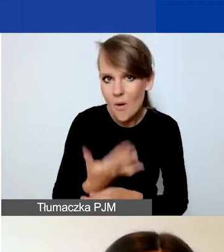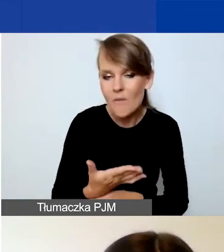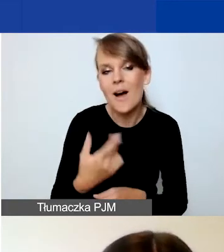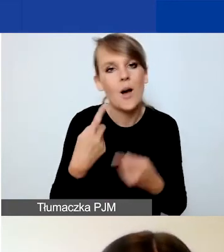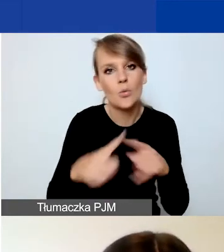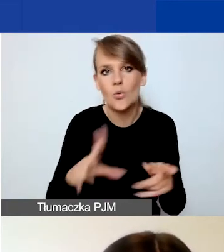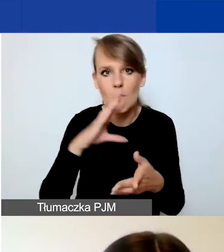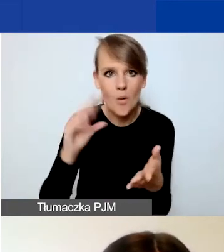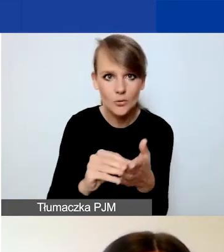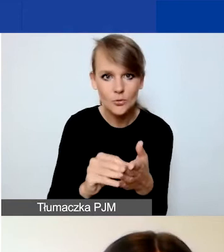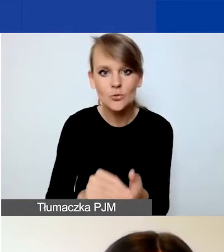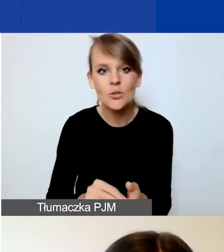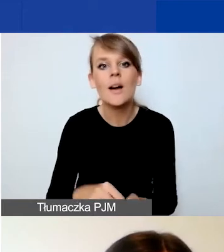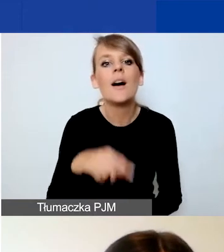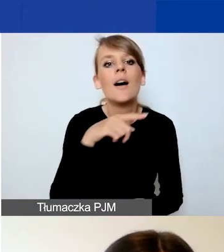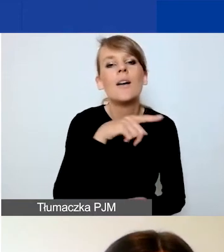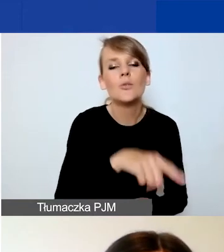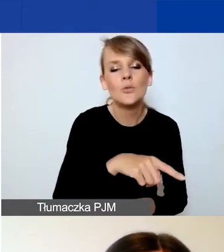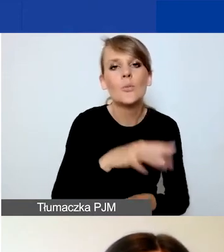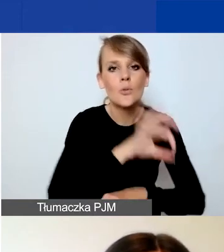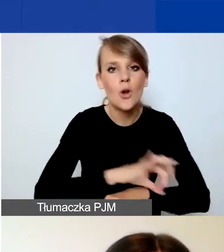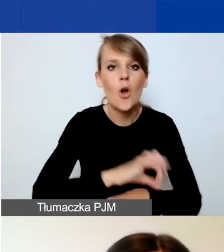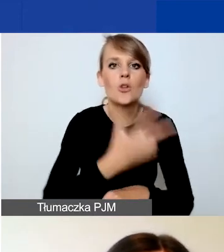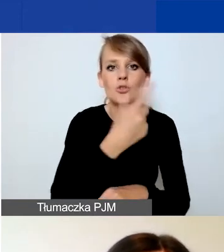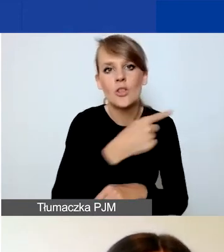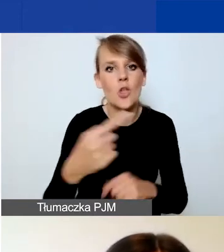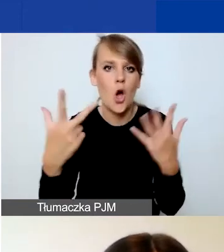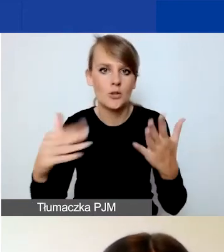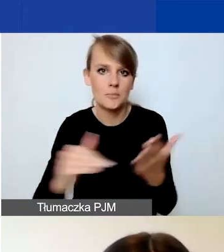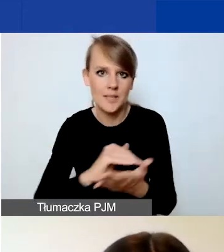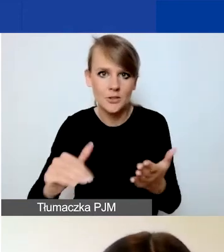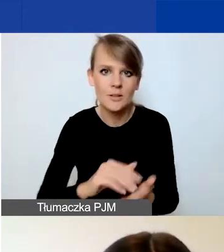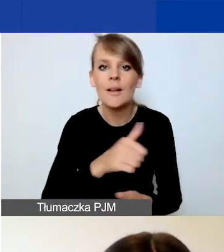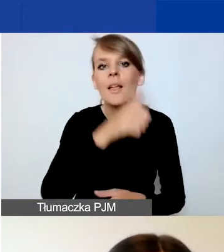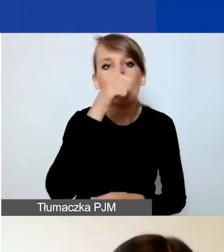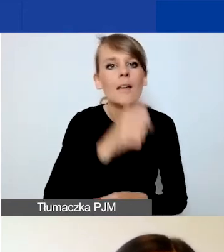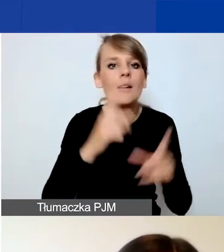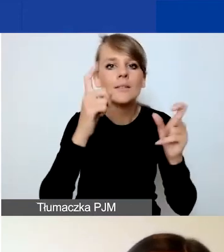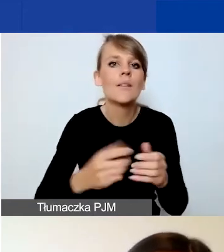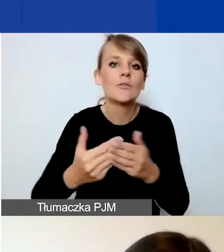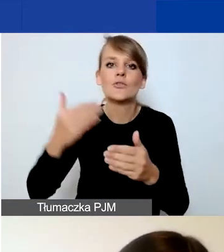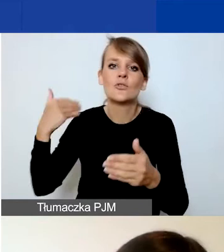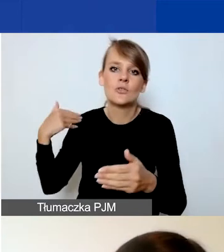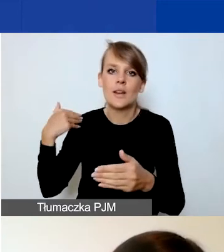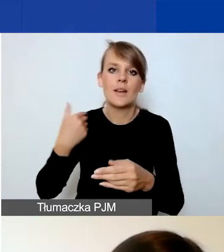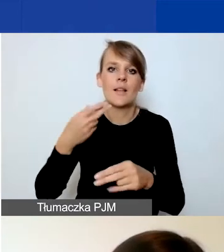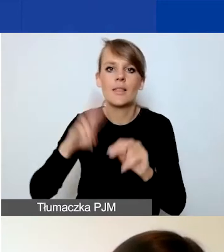Są to projekty od trzech do ośmiu miesięcy i nie mogą się zacząć wcześniej niż 1 listopada bieżącego roku.